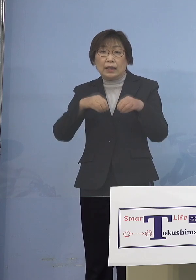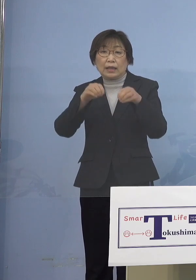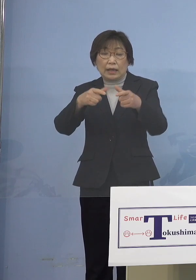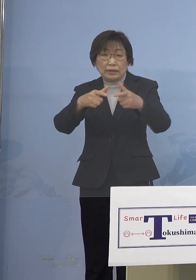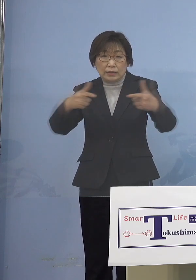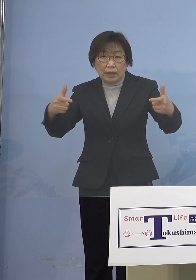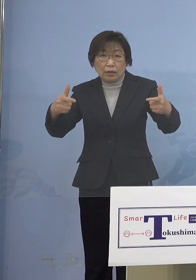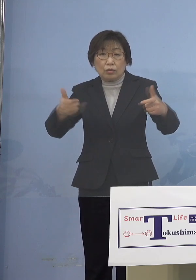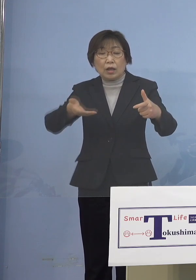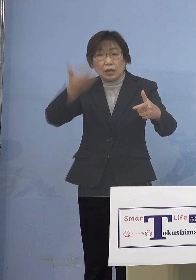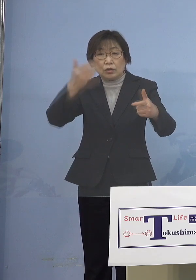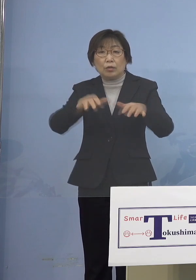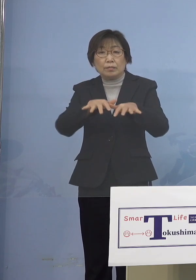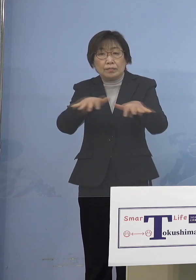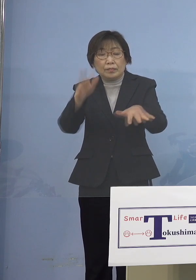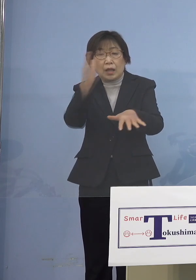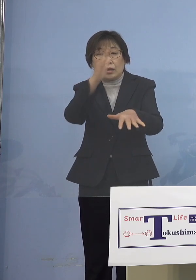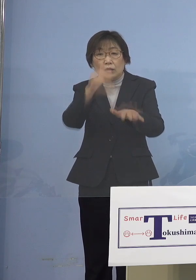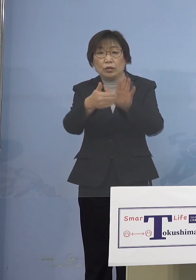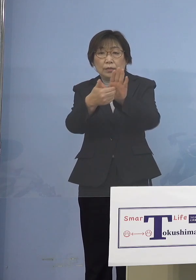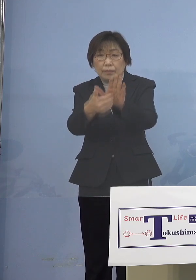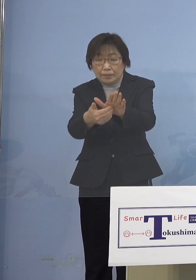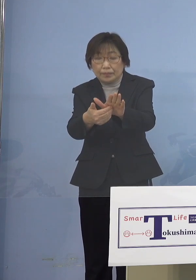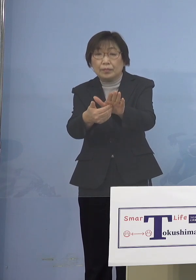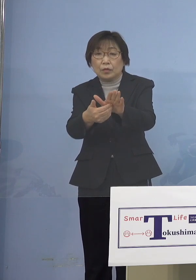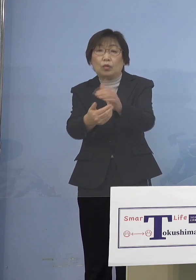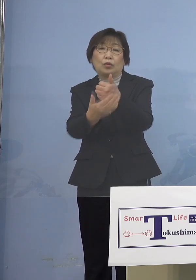協力依頼をさせていただいている ところであります